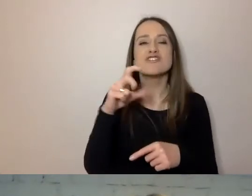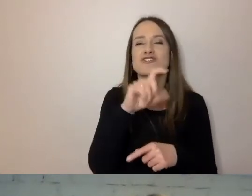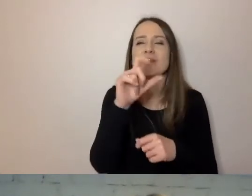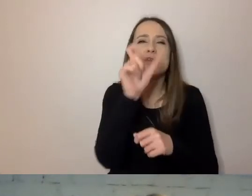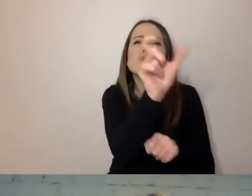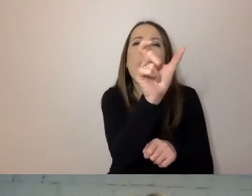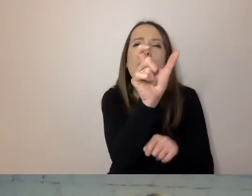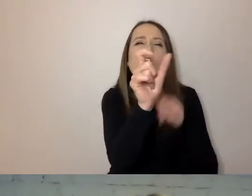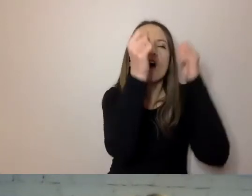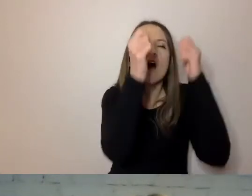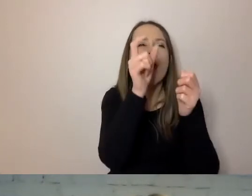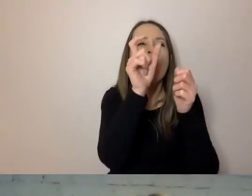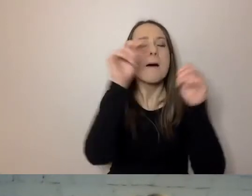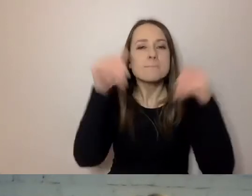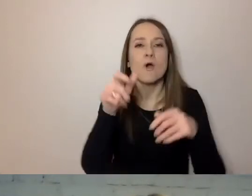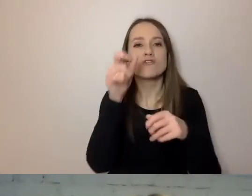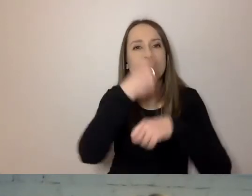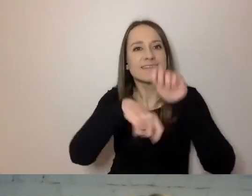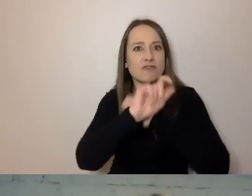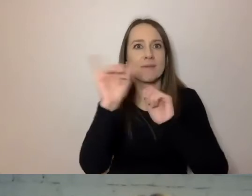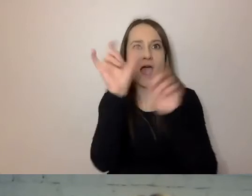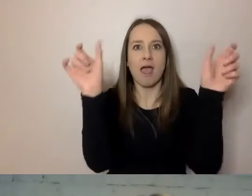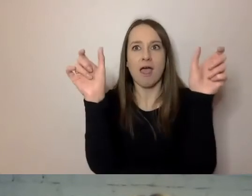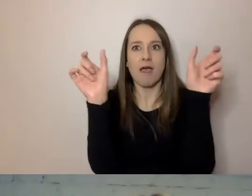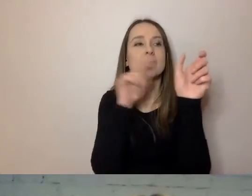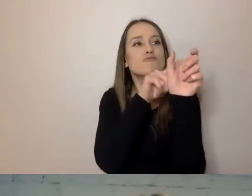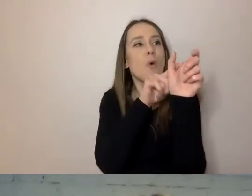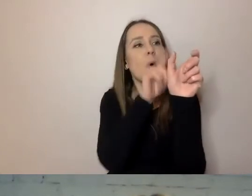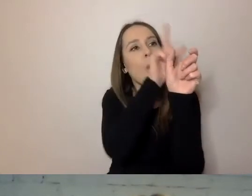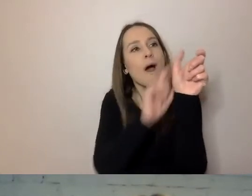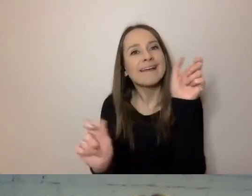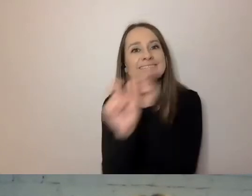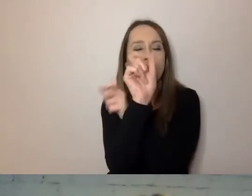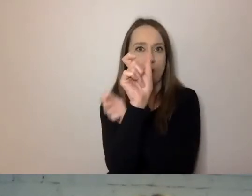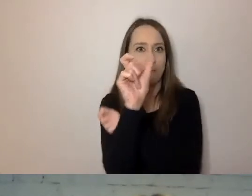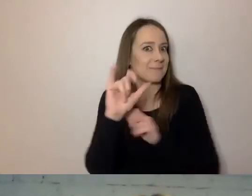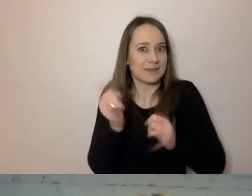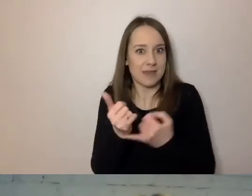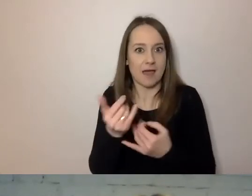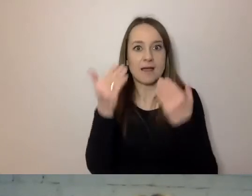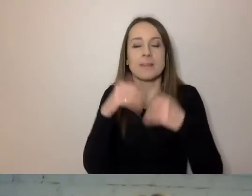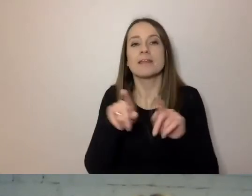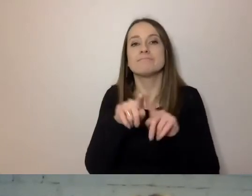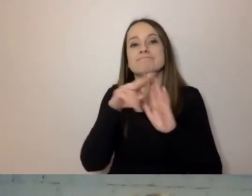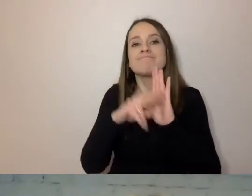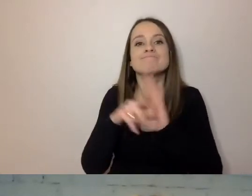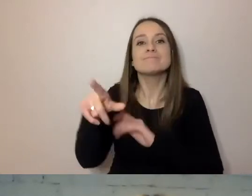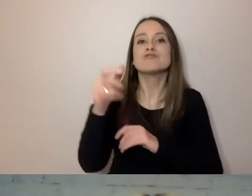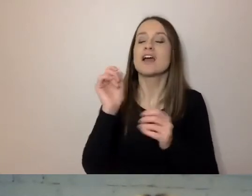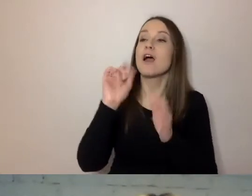Mamy instrukcje dla ludzi na różnych stanowiskach. Konsultanci i trenerzy mają też specjalną listę,